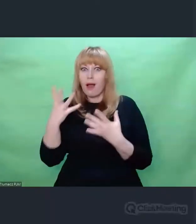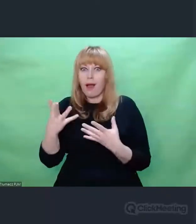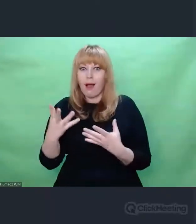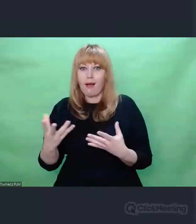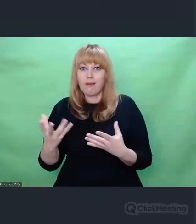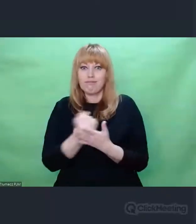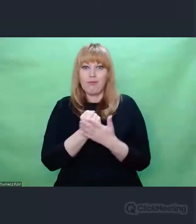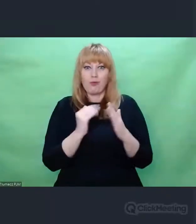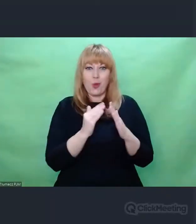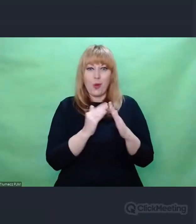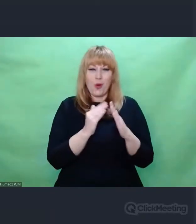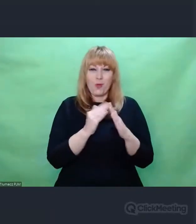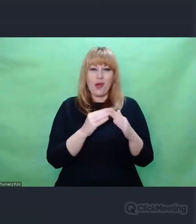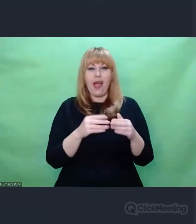że będziemy chcieli malować.